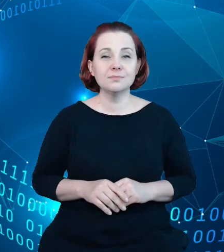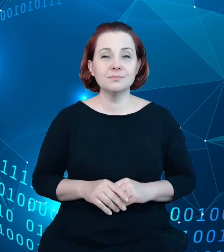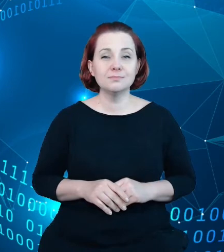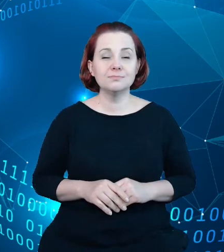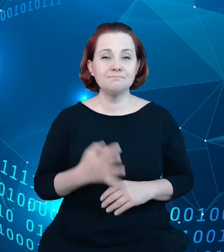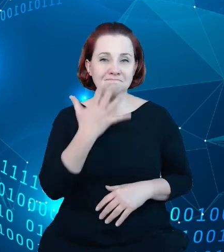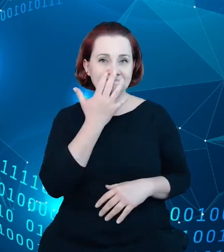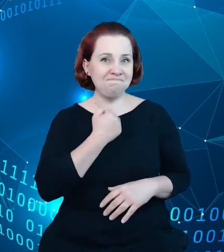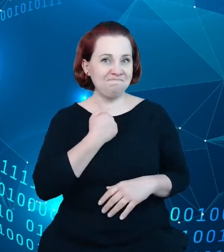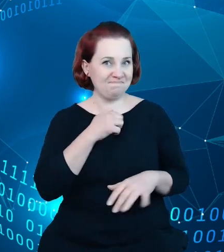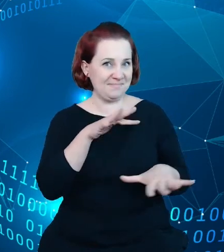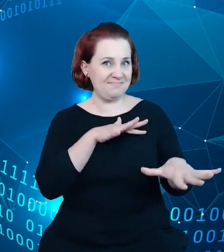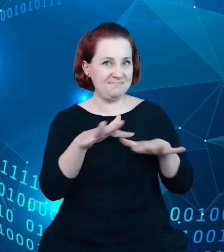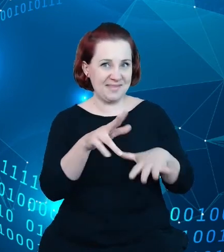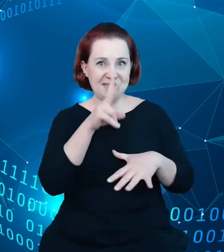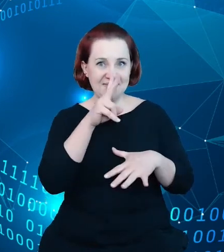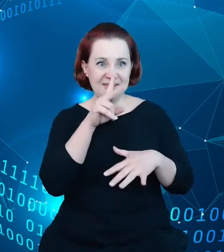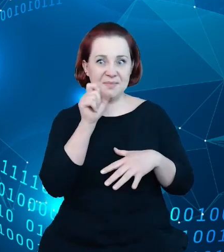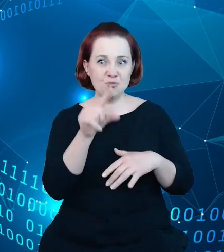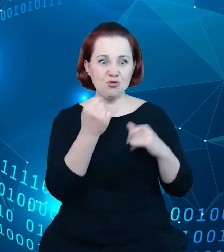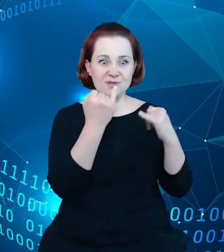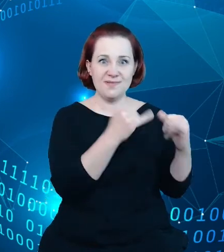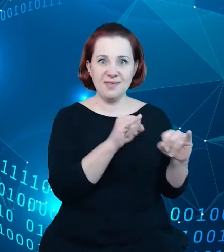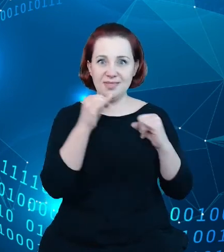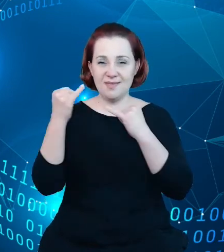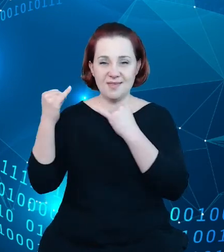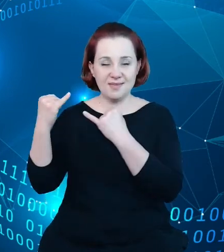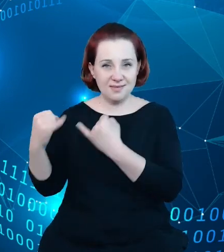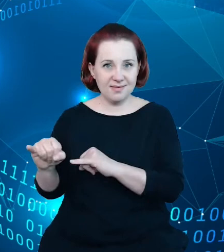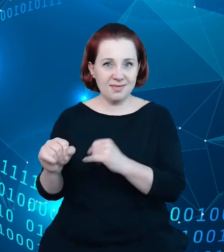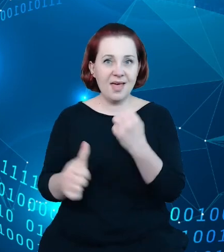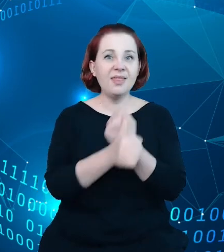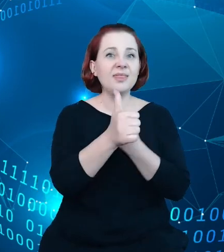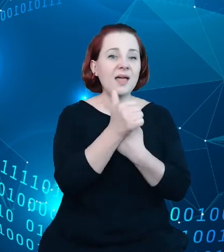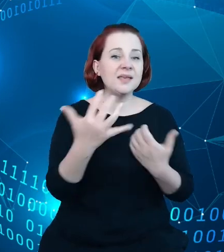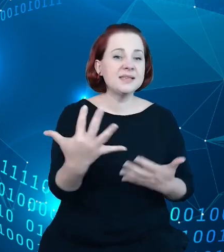rozbieżności związane z danymi zgromadzonymi w rejestrze są sama